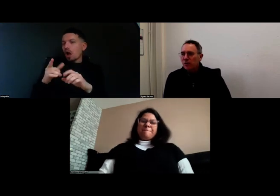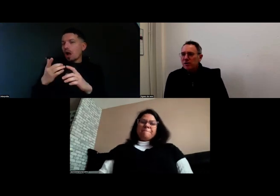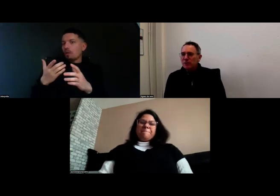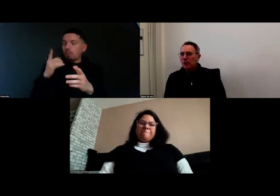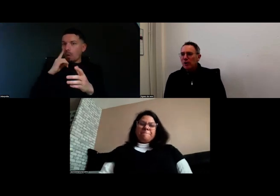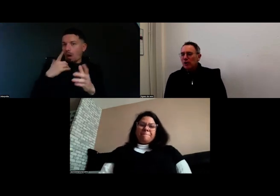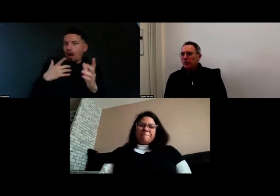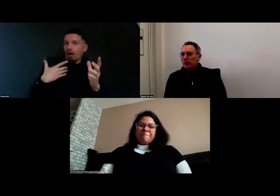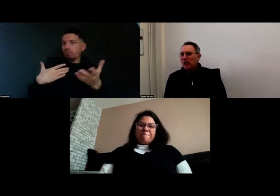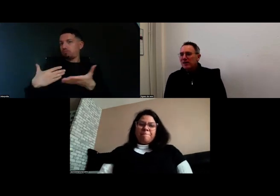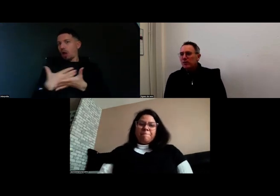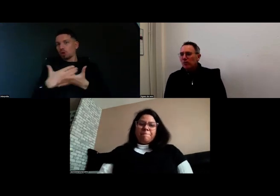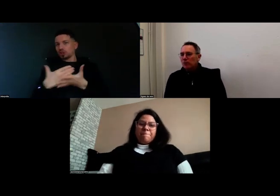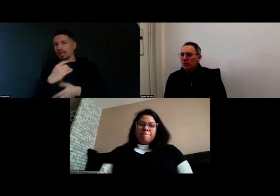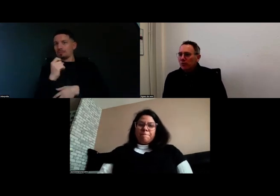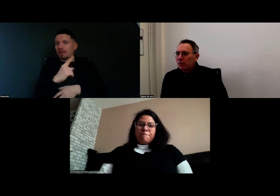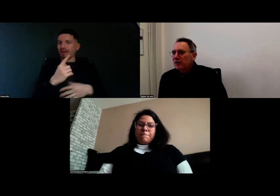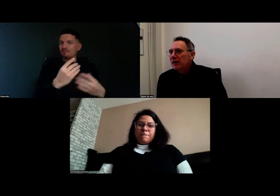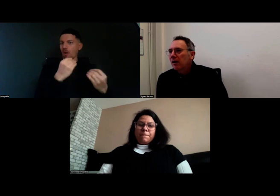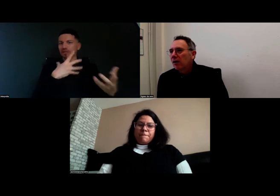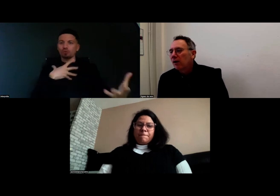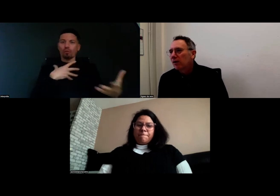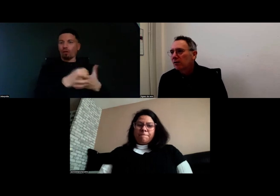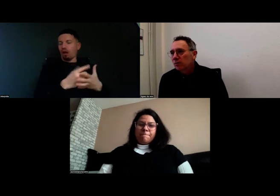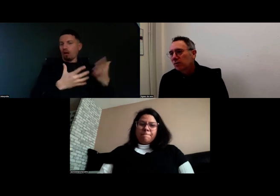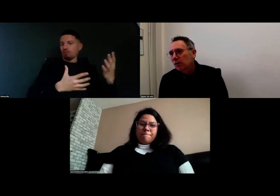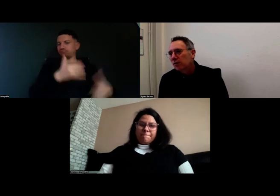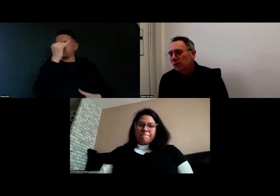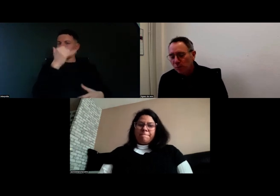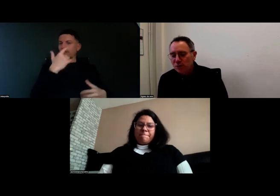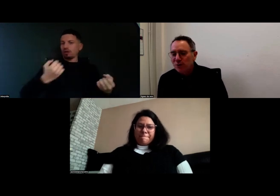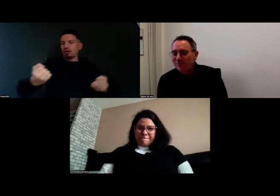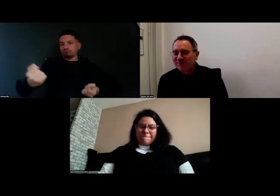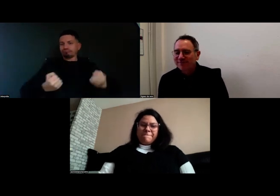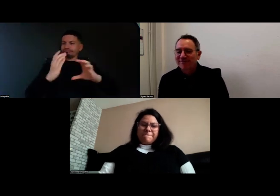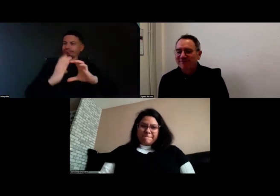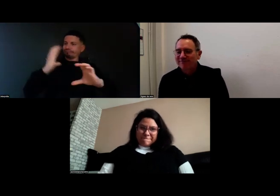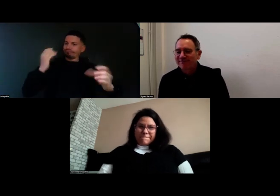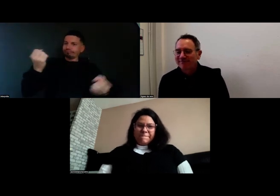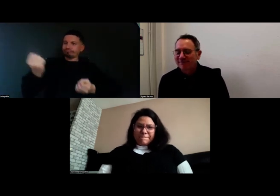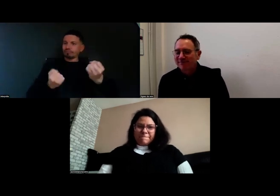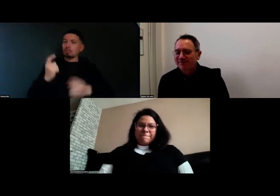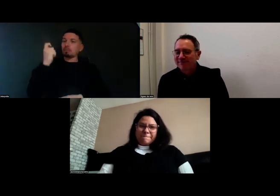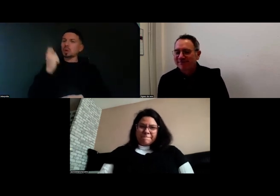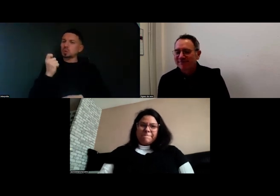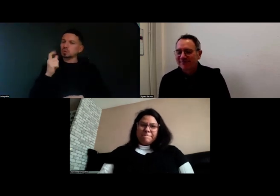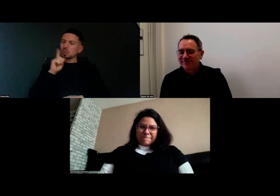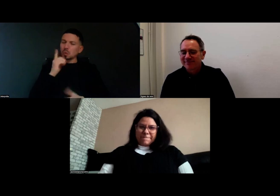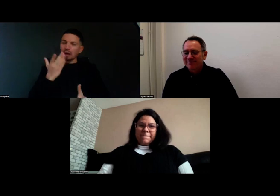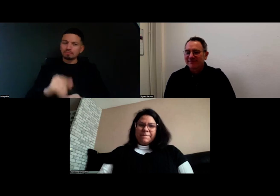dans ce projet de formation pour devenir chauffeure de bus ?